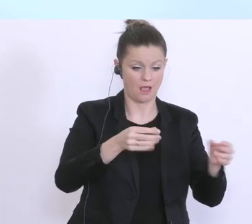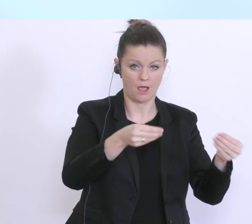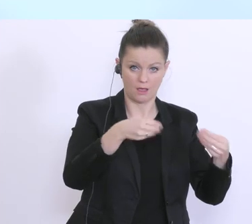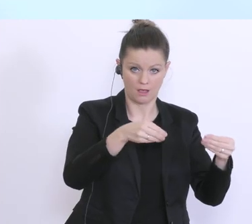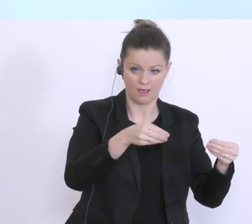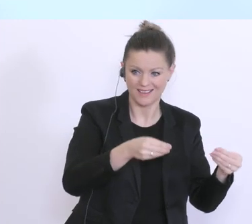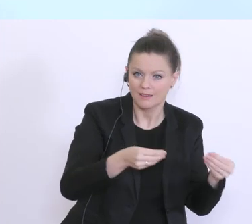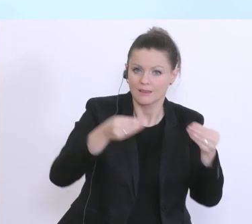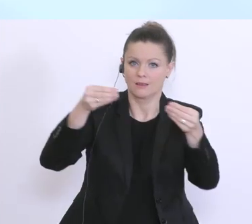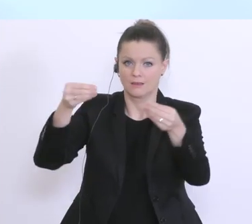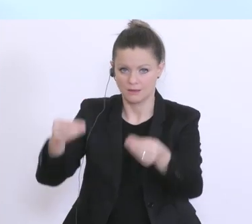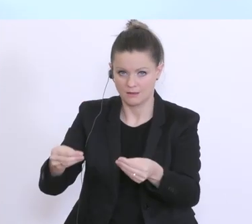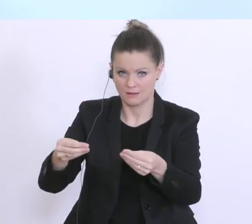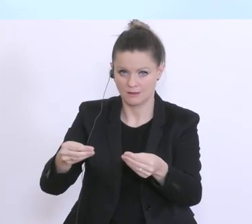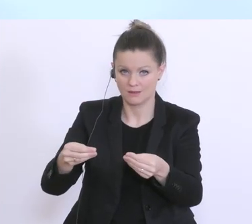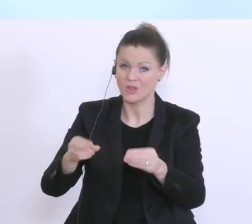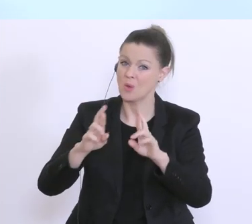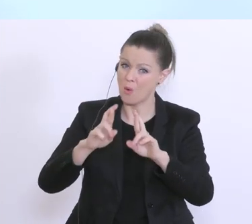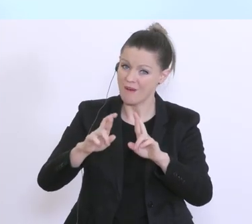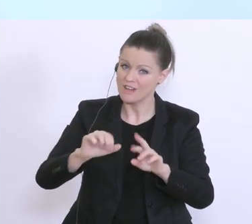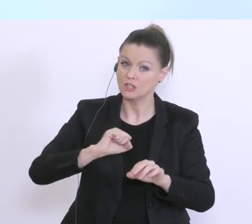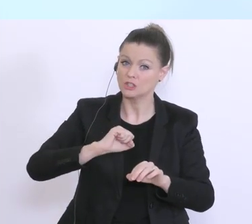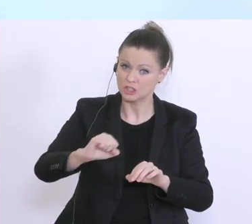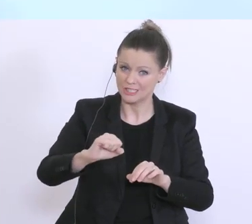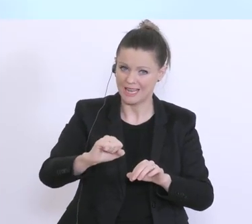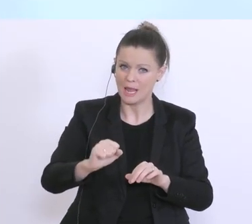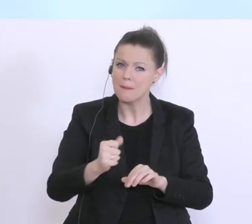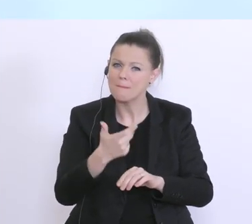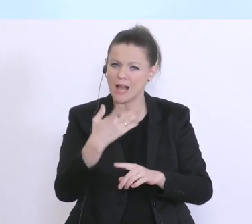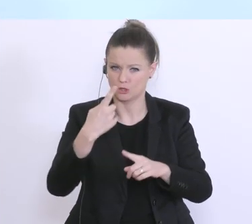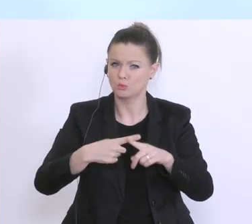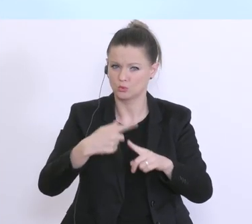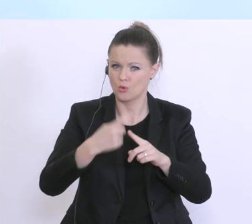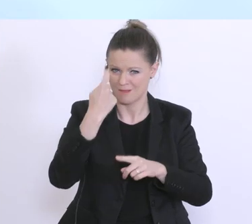Und da reden wir hoffentlich in den meisten Fällen von Stunden, für den genehmigten Zeitraum,